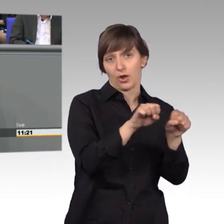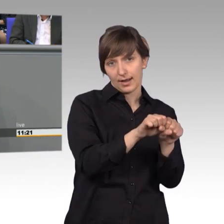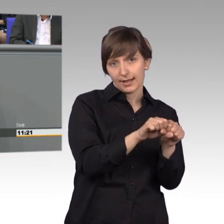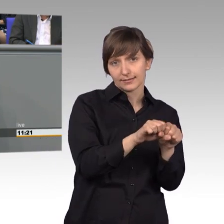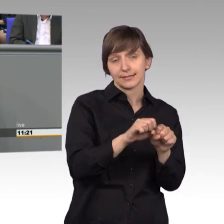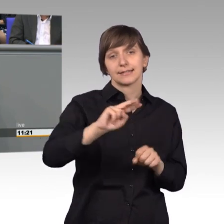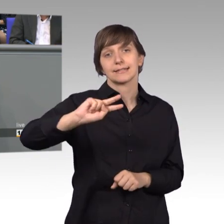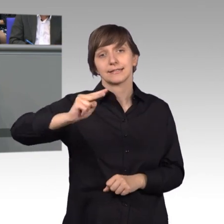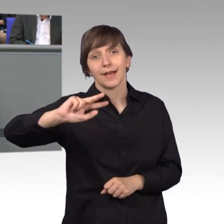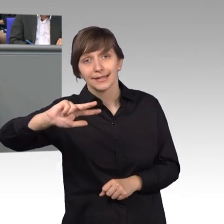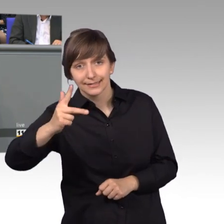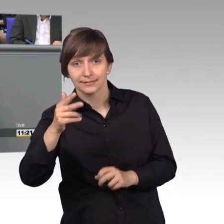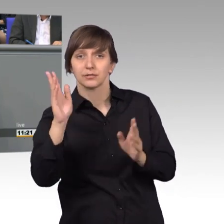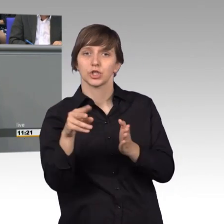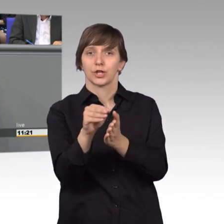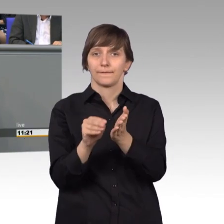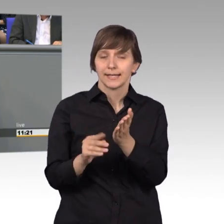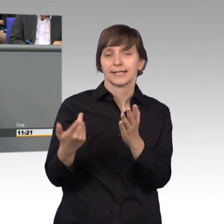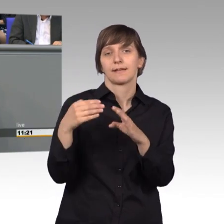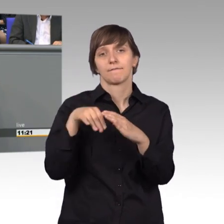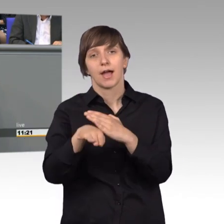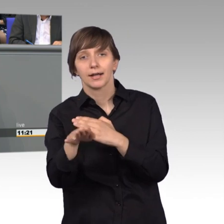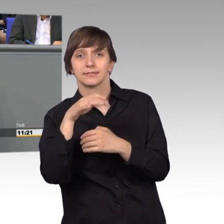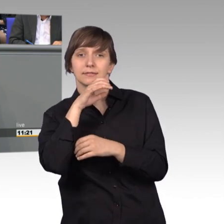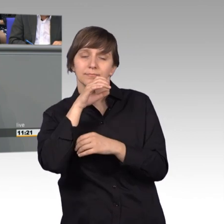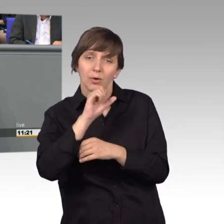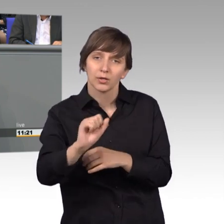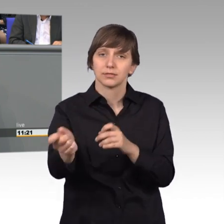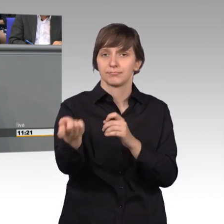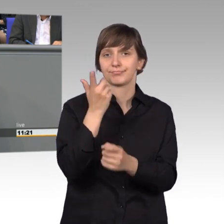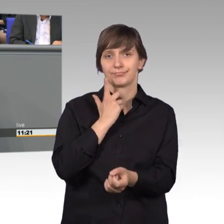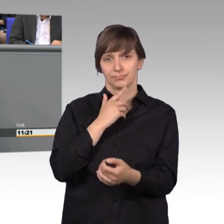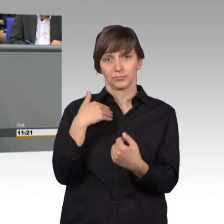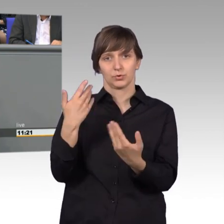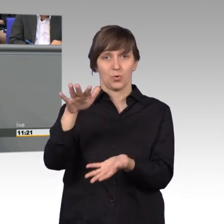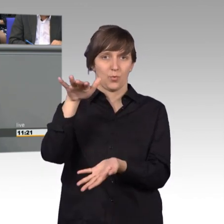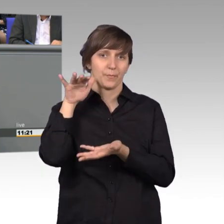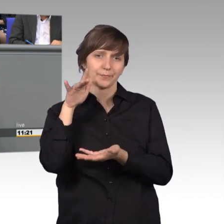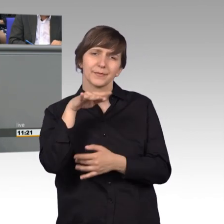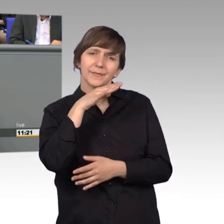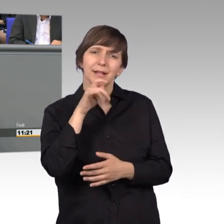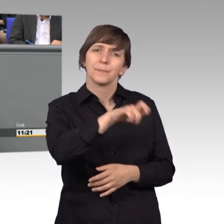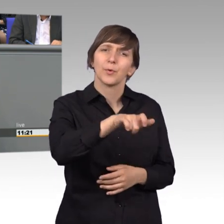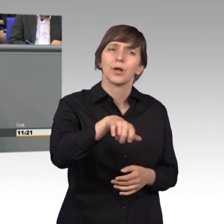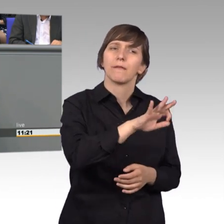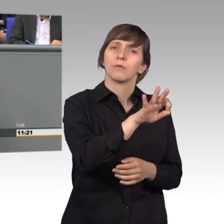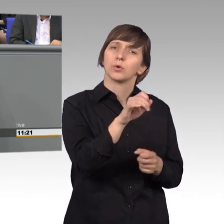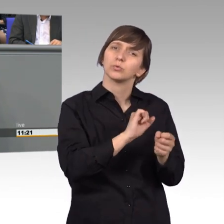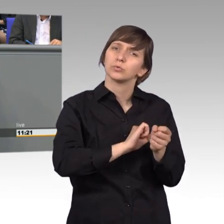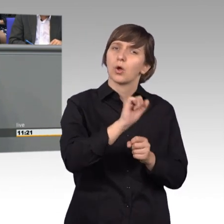per Brief oder per Fax, eingereicht. Es ist für viele Bürgerinnen und Bürger doch etwas Besonderes, sich an den Petitionsausschuss zu wenden